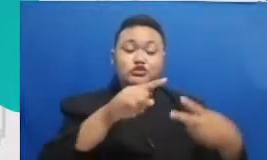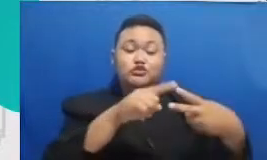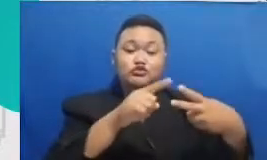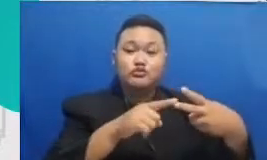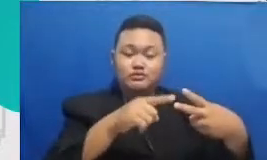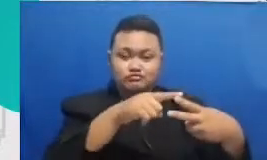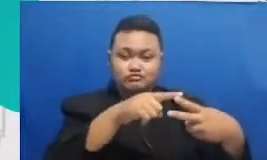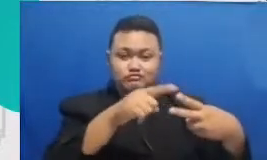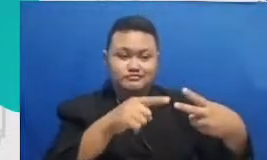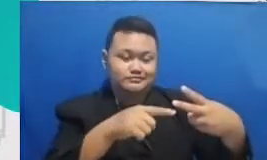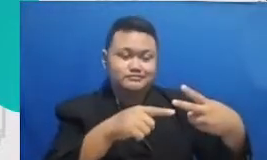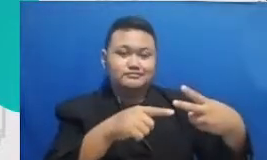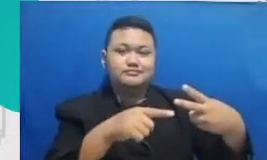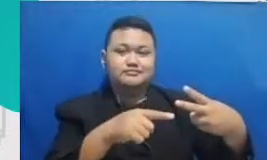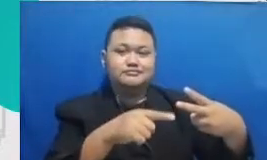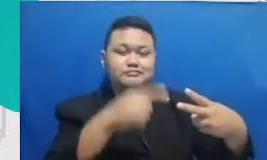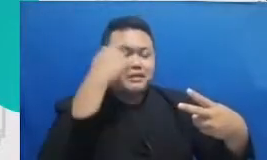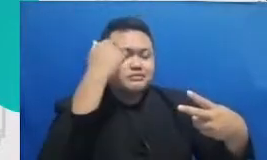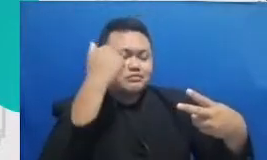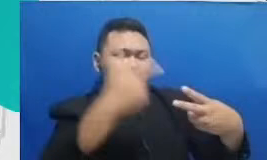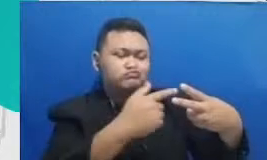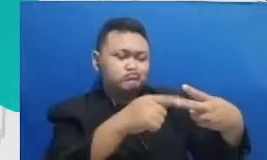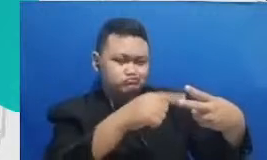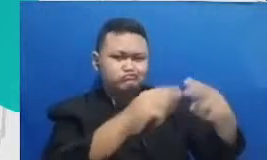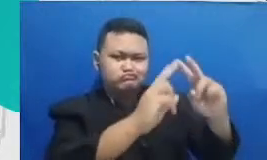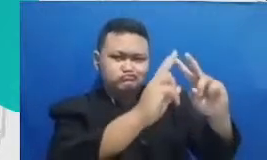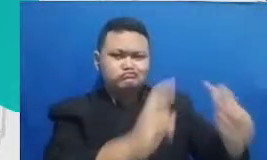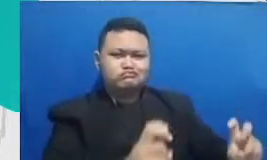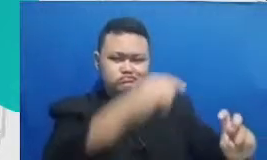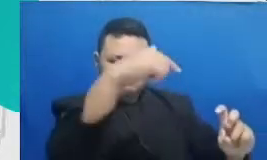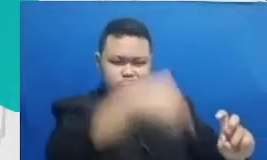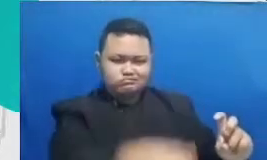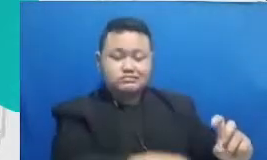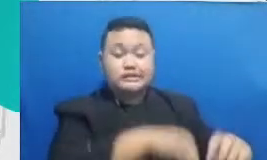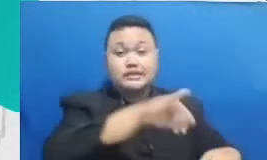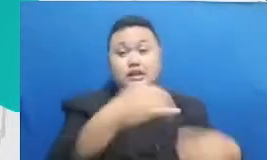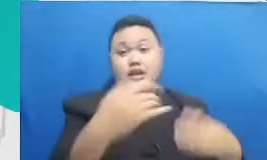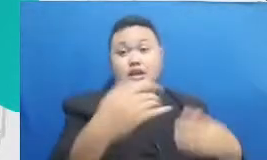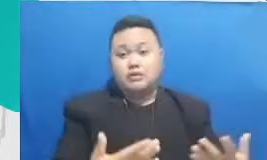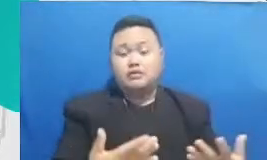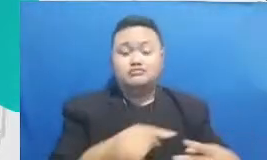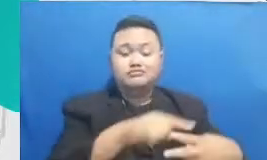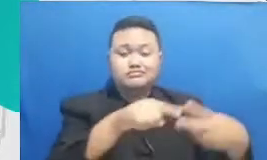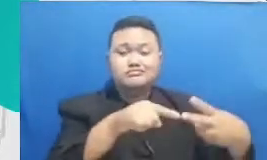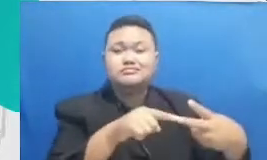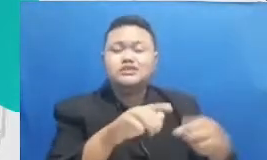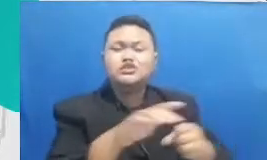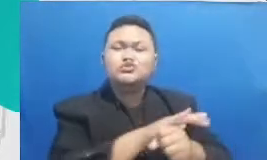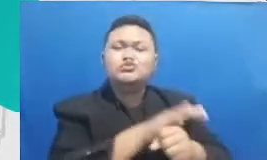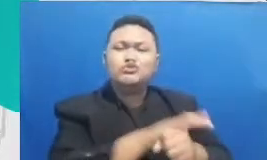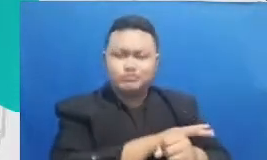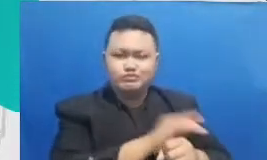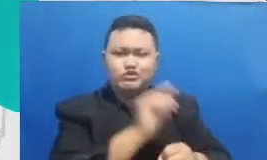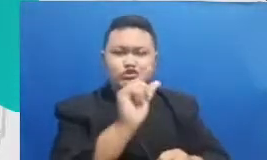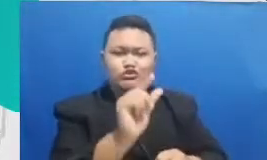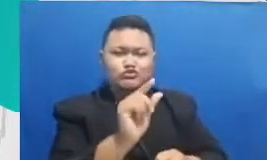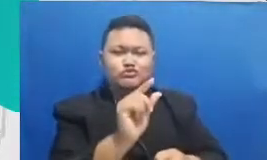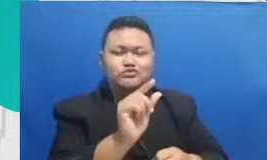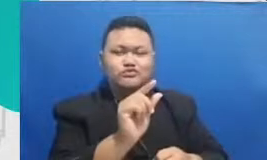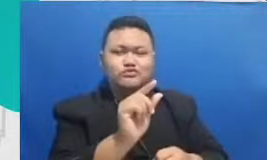Ibu pelajari dan ini sudah cukup sudah sangat cukup untuk memberikan dampak terhadap proses